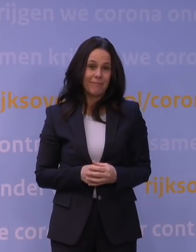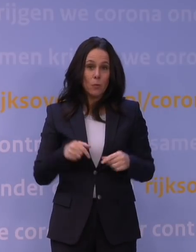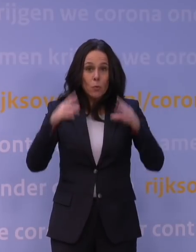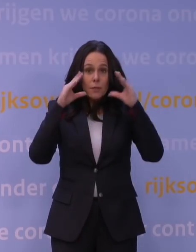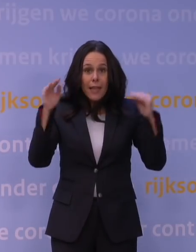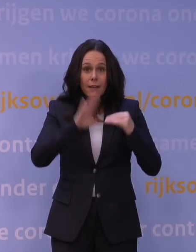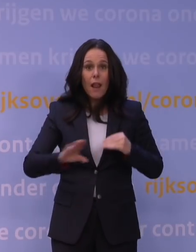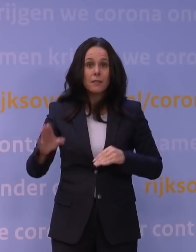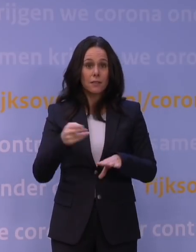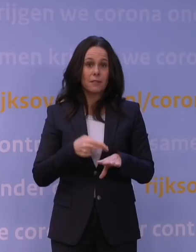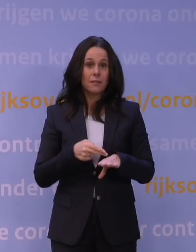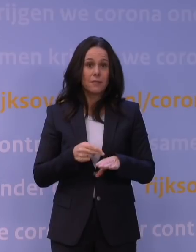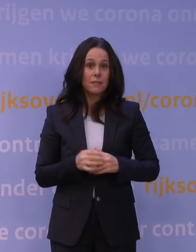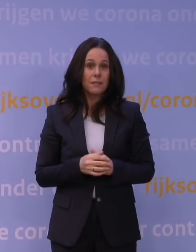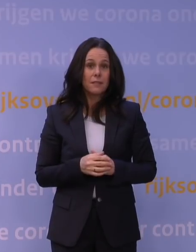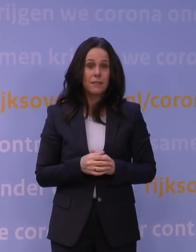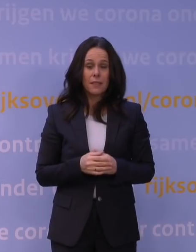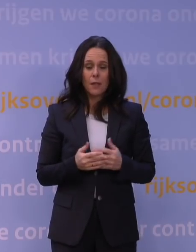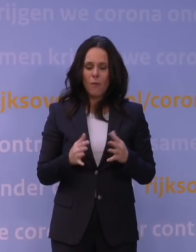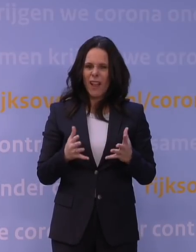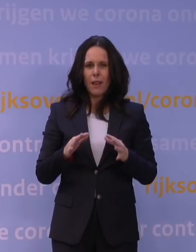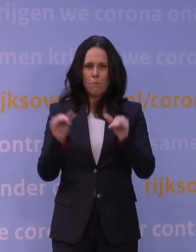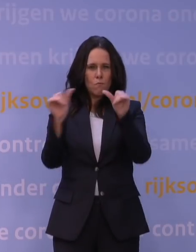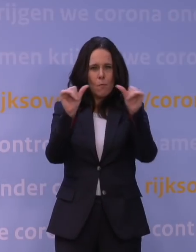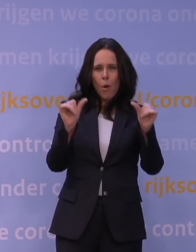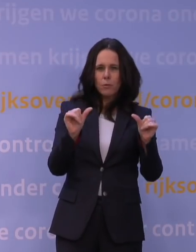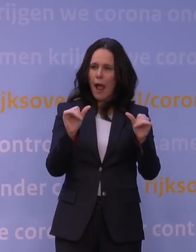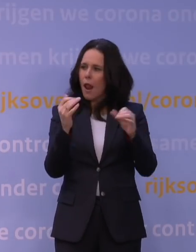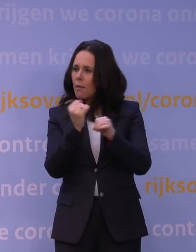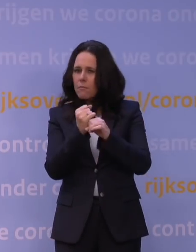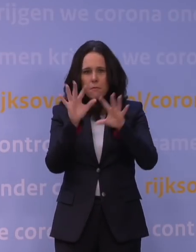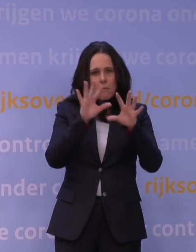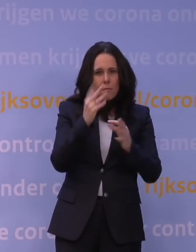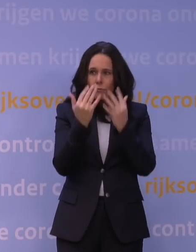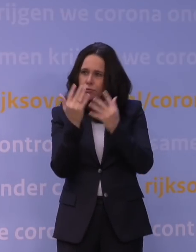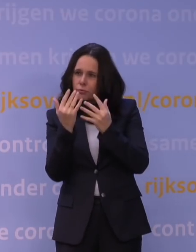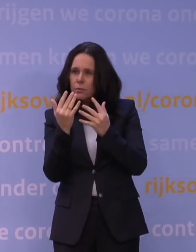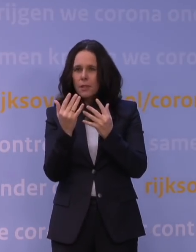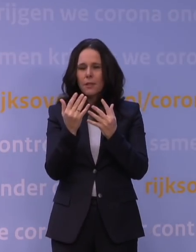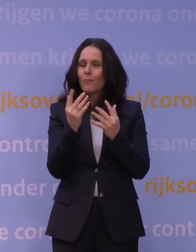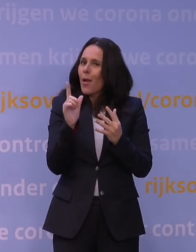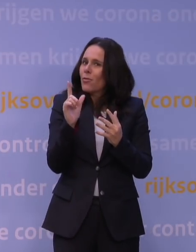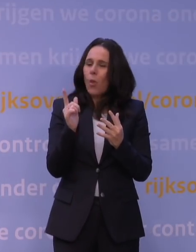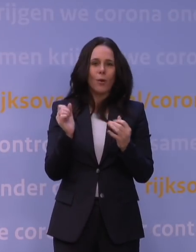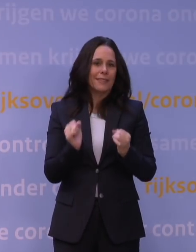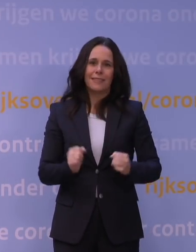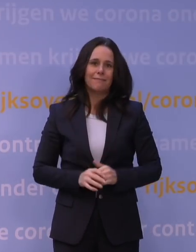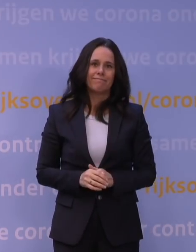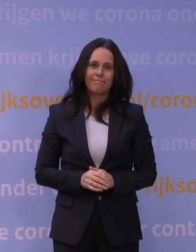want je wilt voor de modellering natuurlijk heel graag weten hoe je dat moet invullen en dat kunnen we momenteel simpelweg niet.